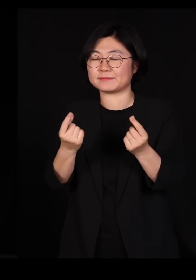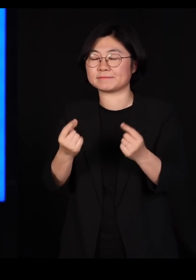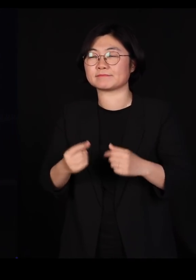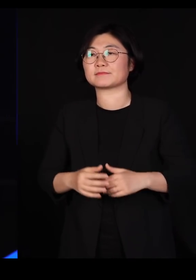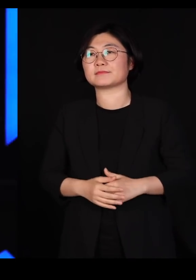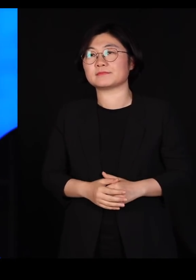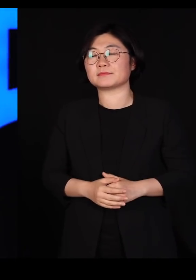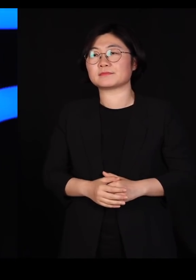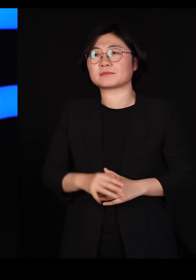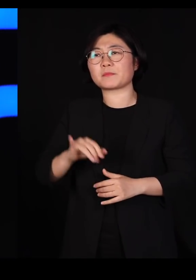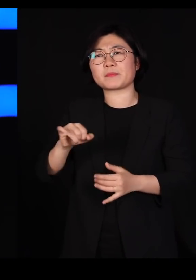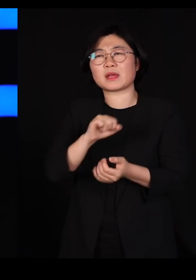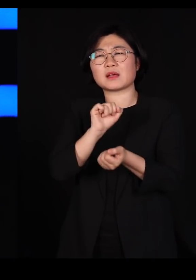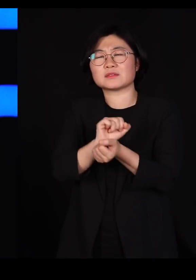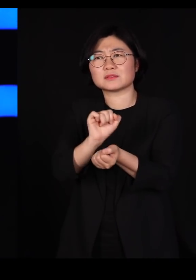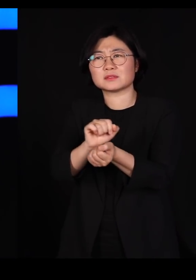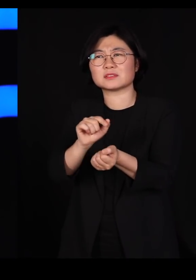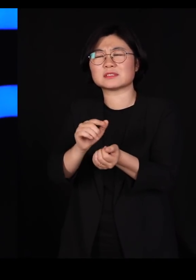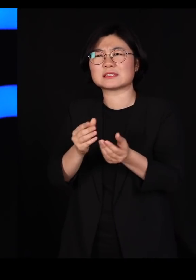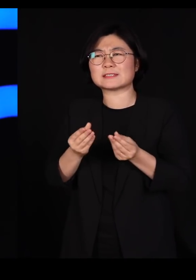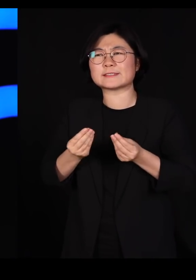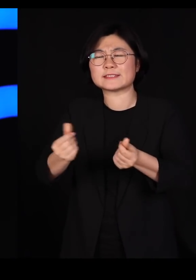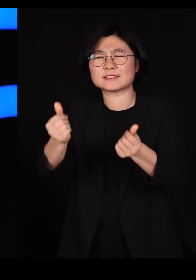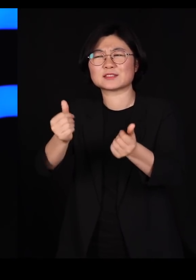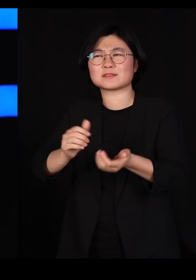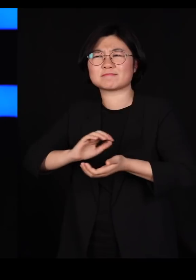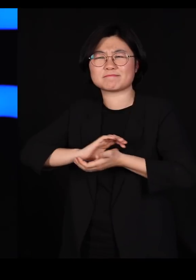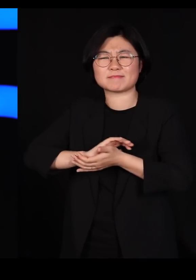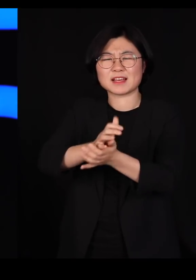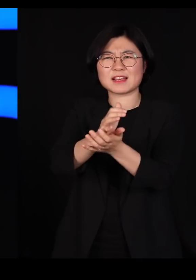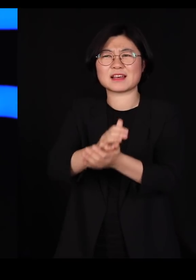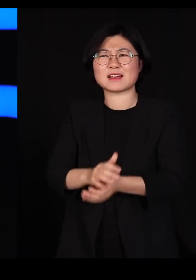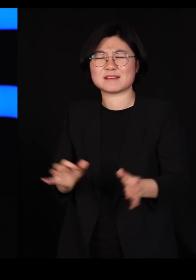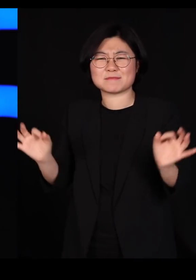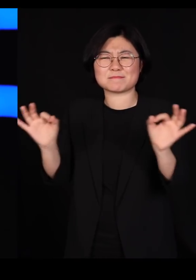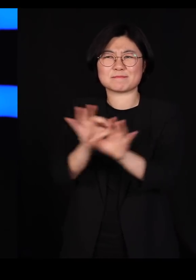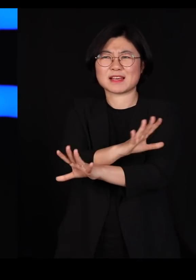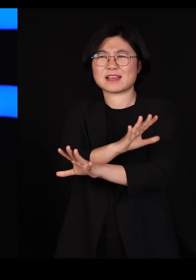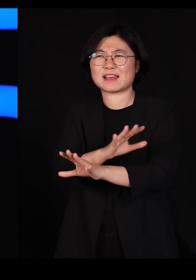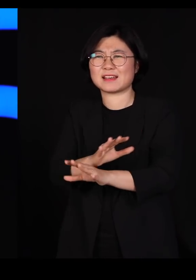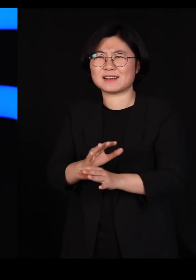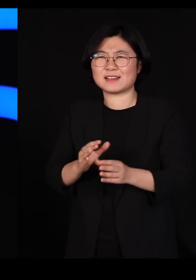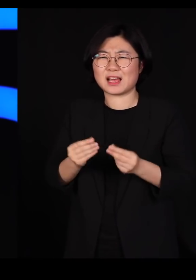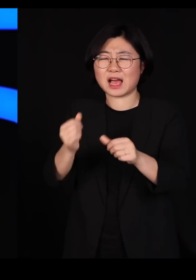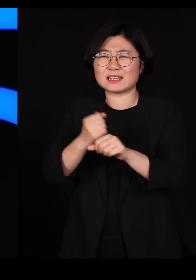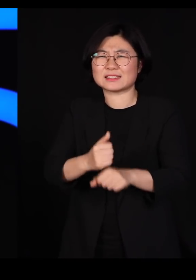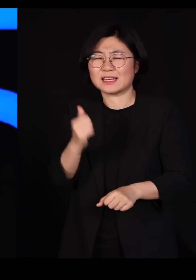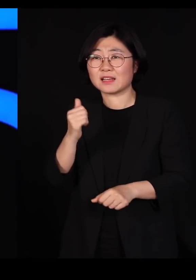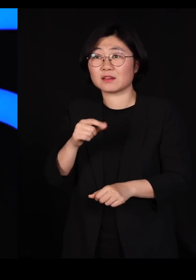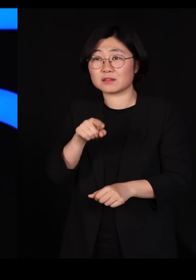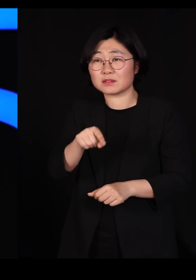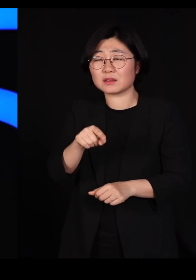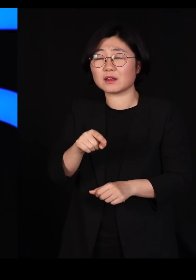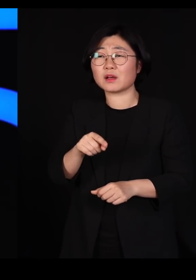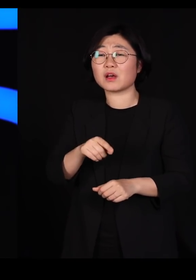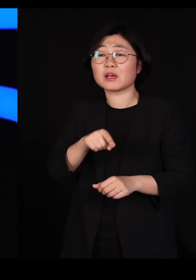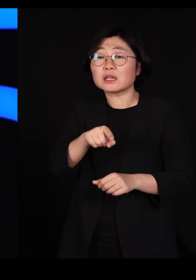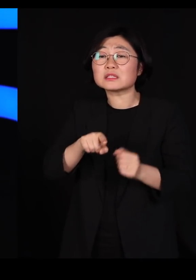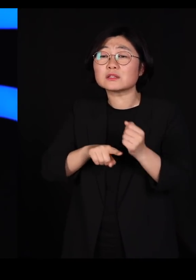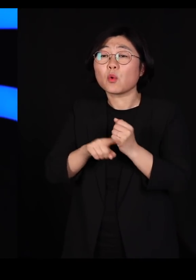바이러스를 박멸하자 퇴치하자 이 사태를 종식시켜야한다 이 용어들이 전부 군사용어입니다